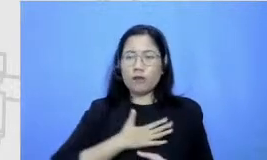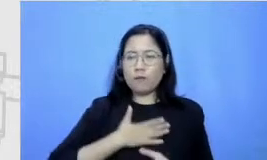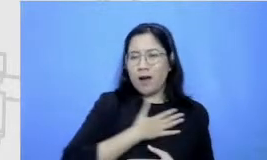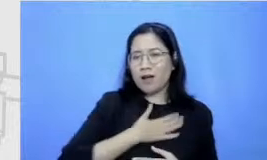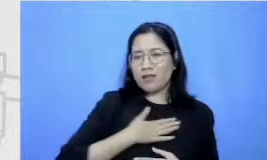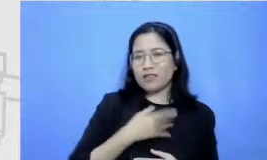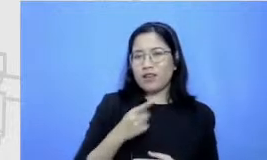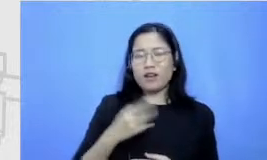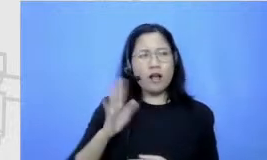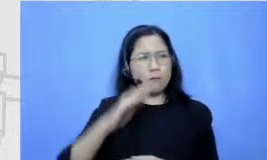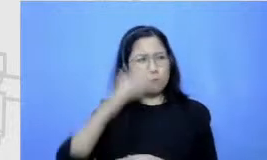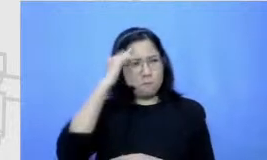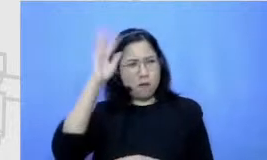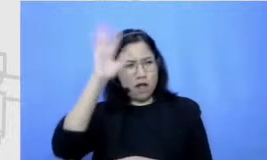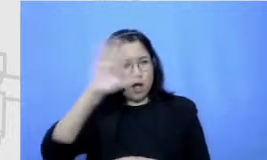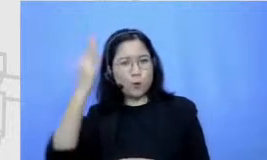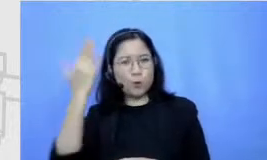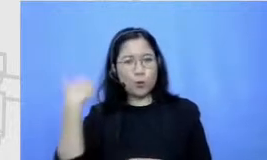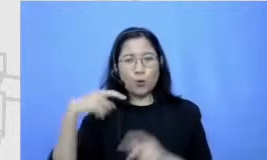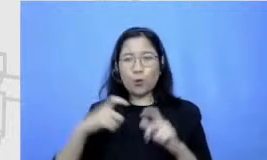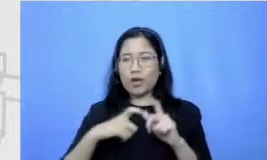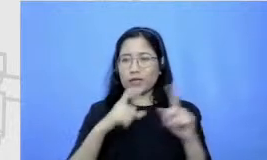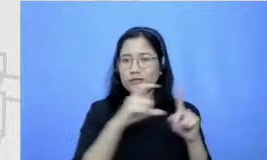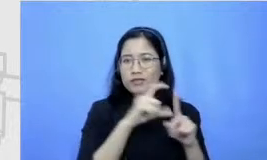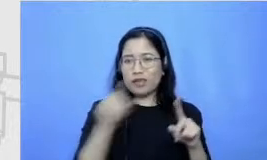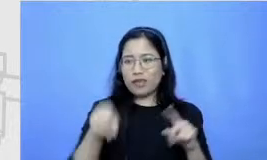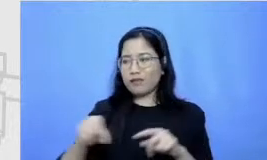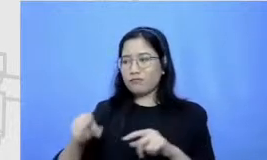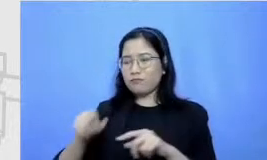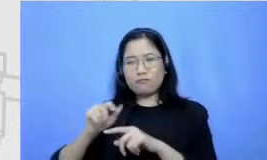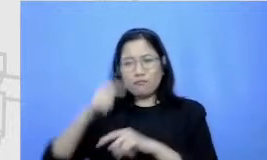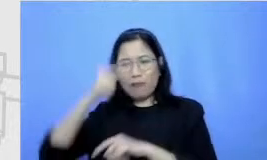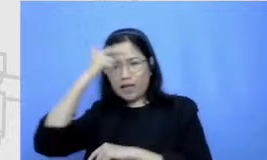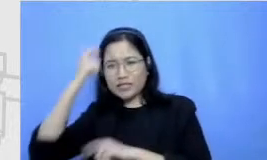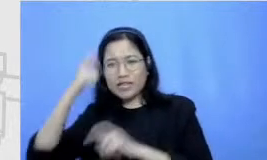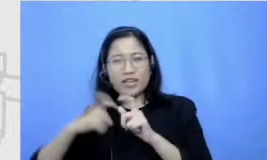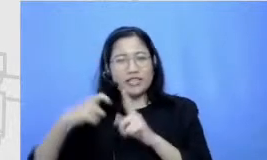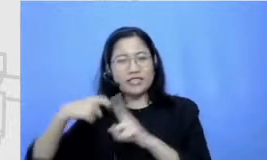anak SD yang dulu harus les SKJ yang gak bisa lari karena diketahui temen-temen sekarang aku